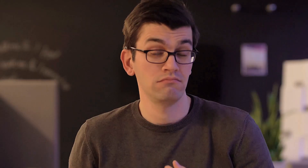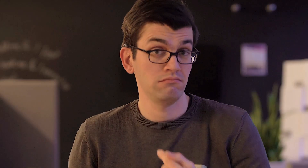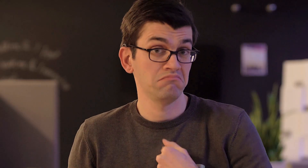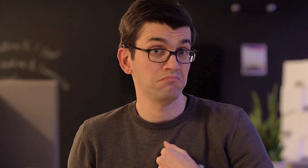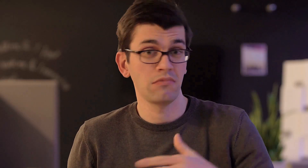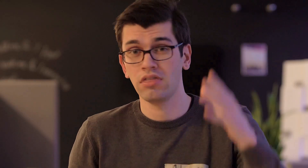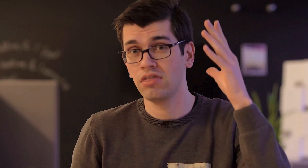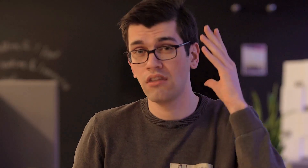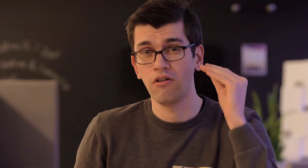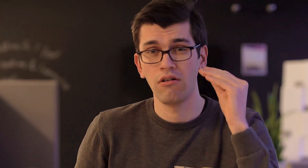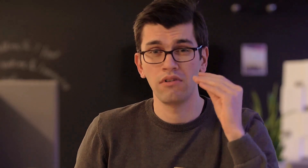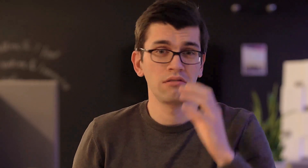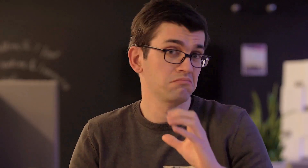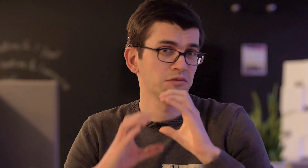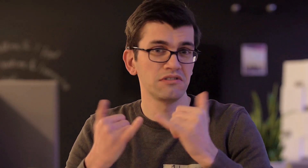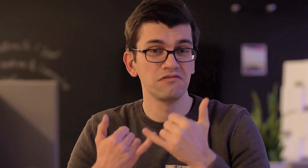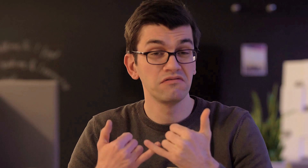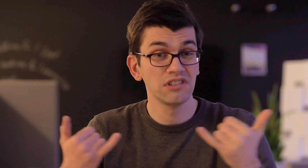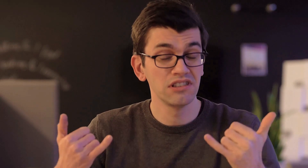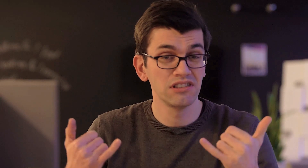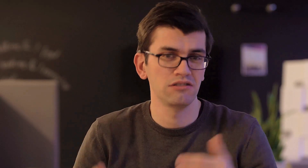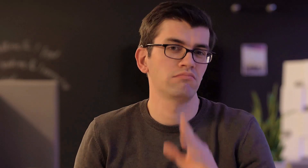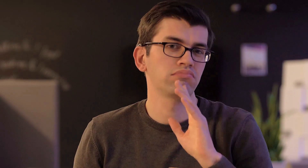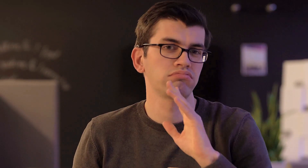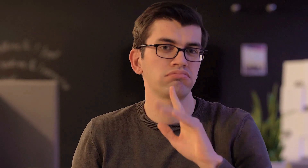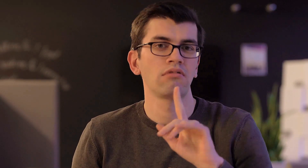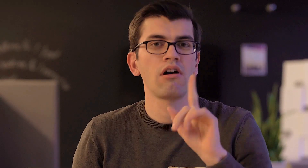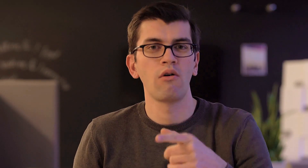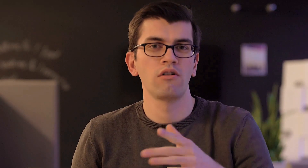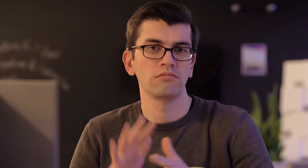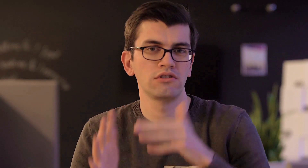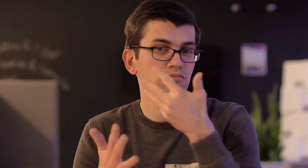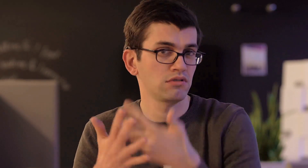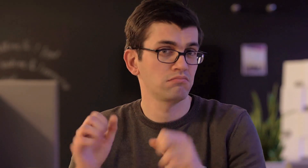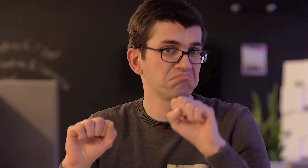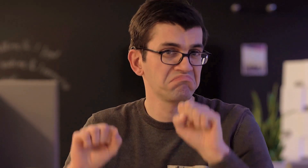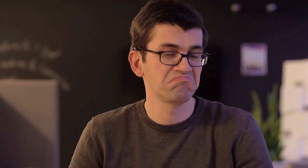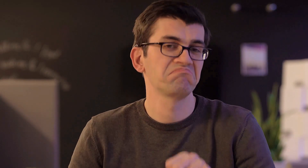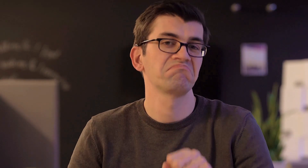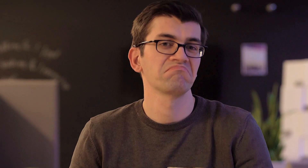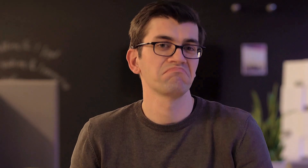Ich bin taub und kommuniziere zum Beispiel durch die Lautsprache, kann aber auch Gebärdensprache.